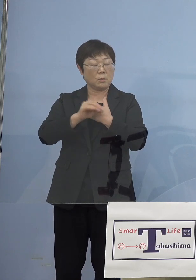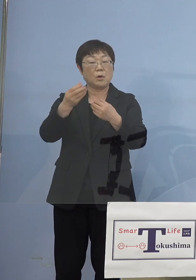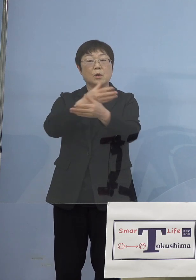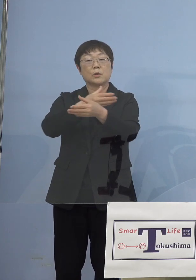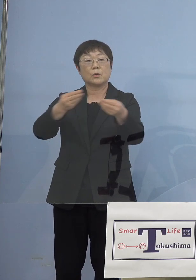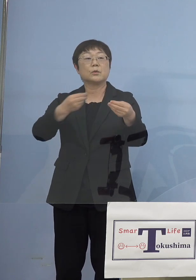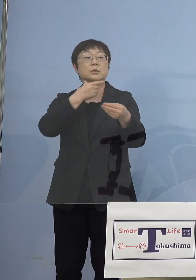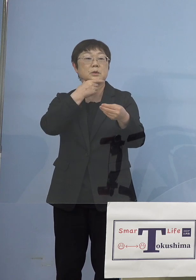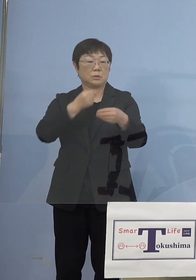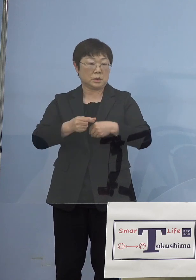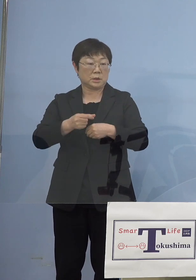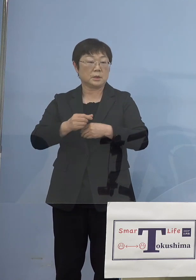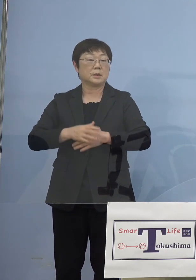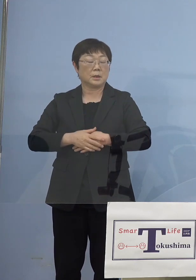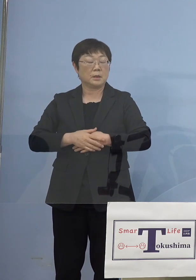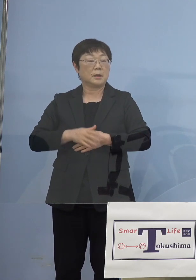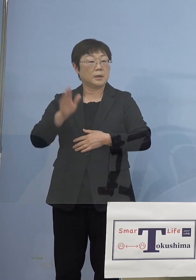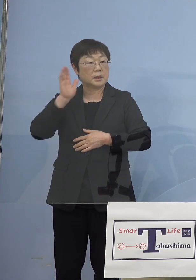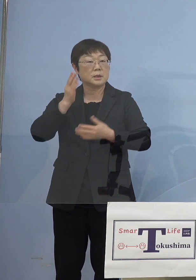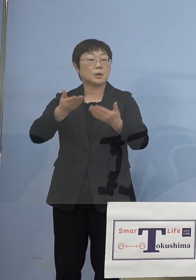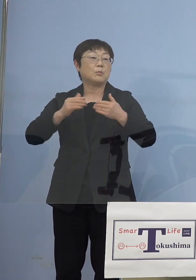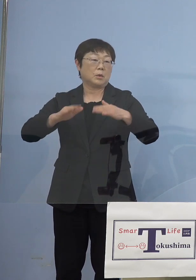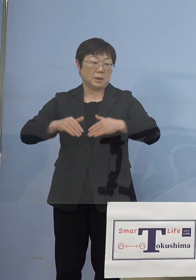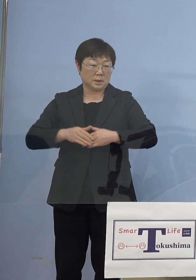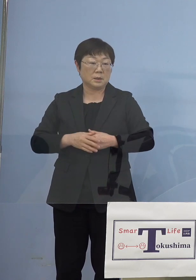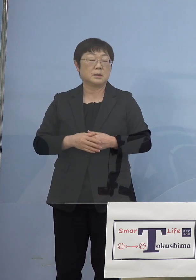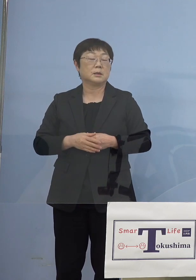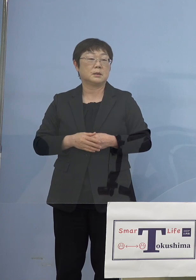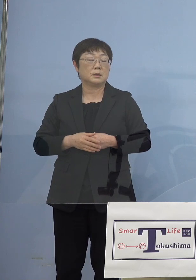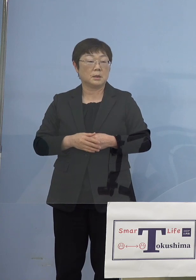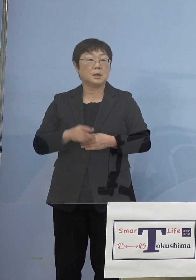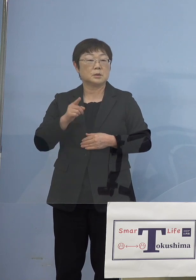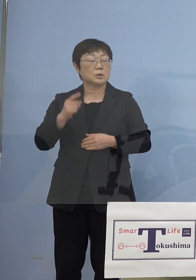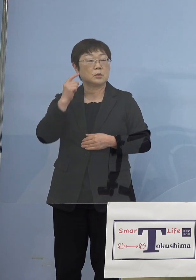皆さん方真剣に聞いていただきましたけどね そうしたことを考えると